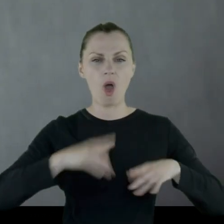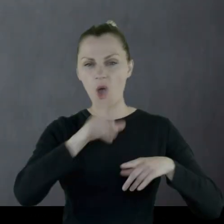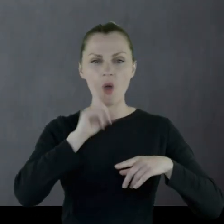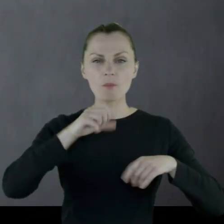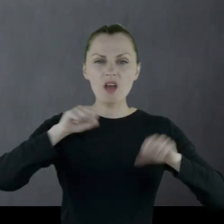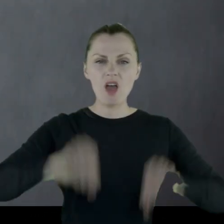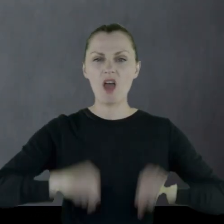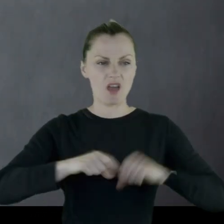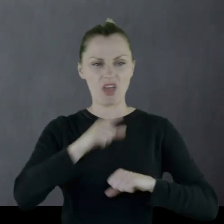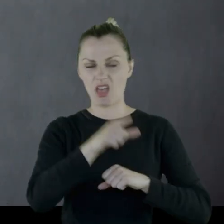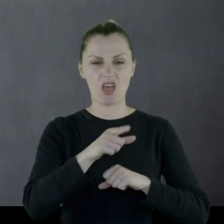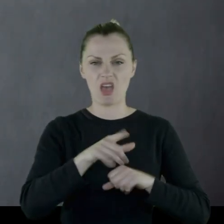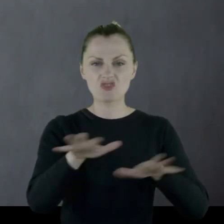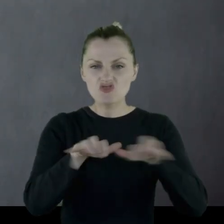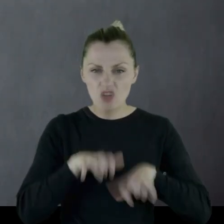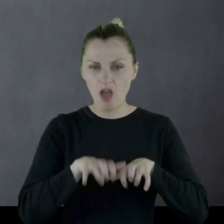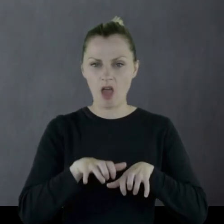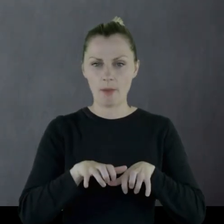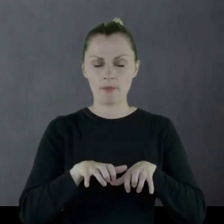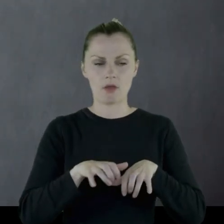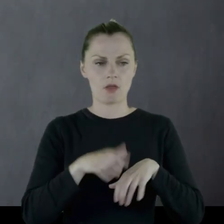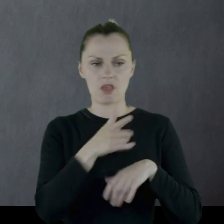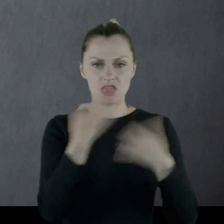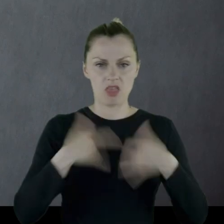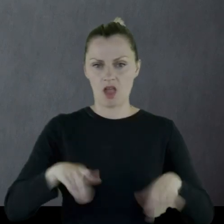czyli nie chcą dać ani sprzedać żadnego jedzenia.